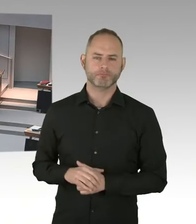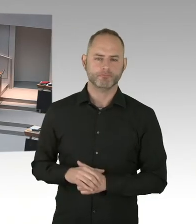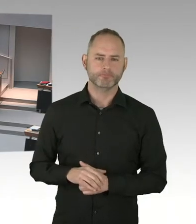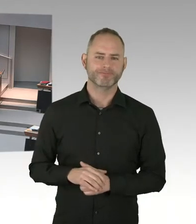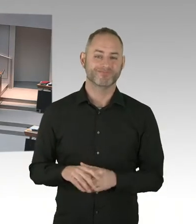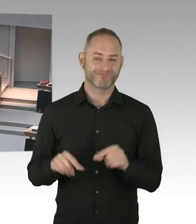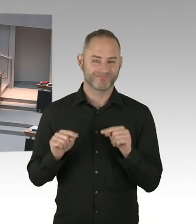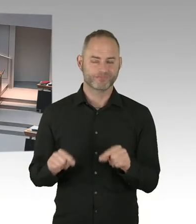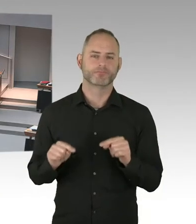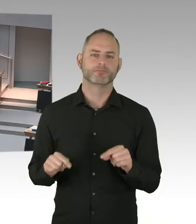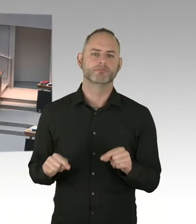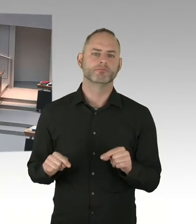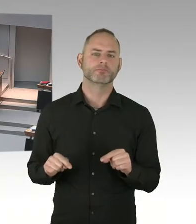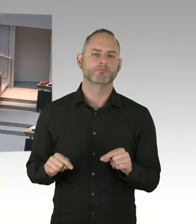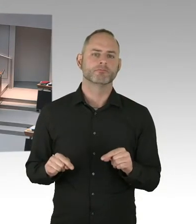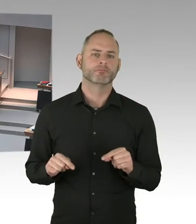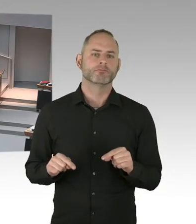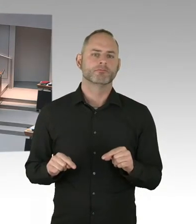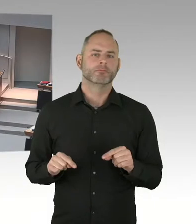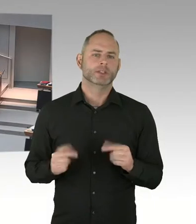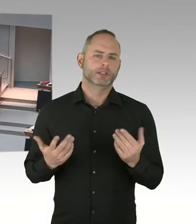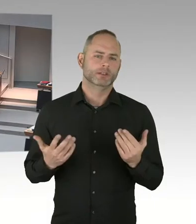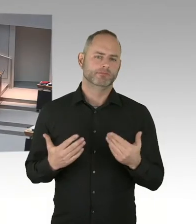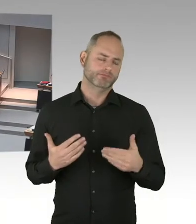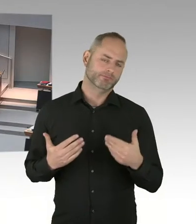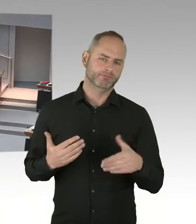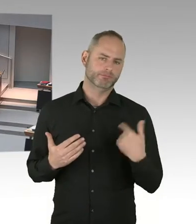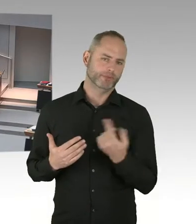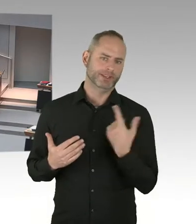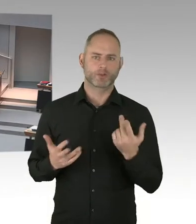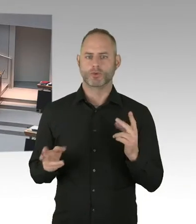(Präsidium) Die zweite Nachfrage geht an den Abgeordneten Zillich. Bitte, Sie haben das Wort.